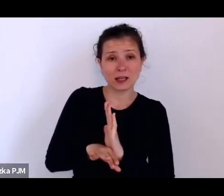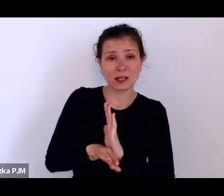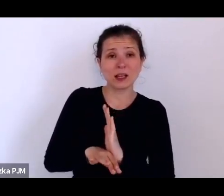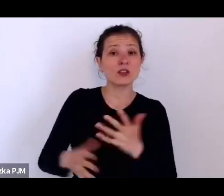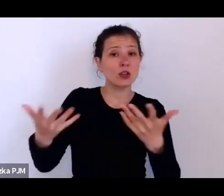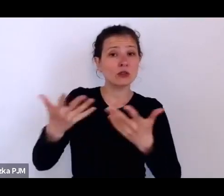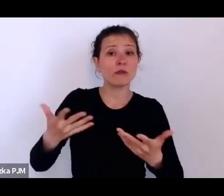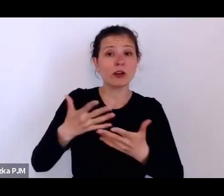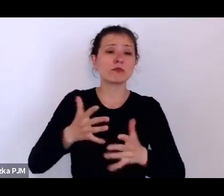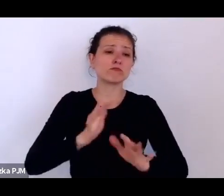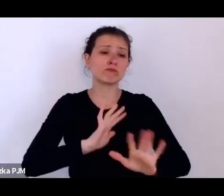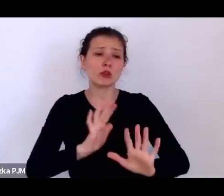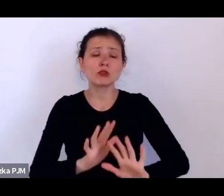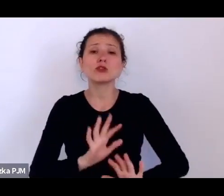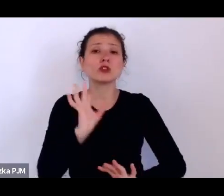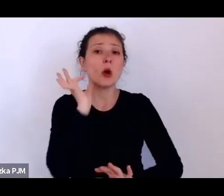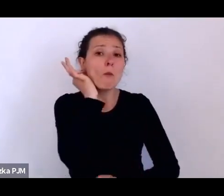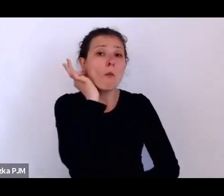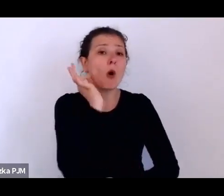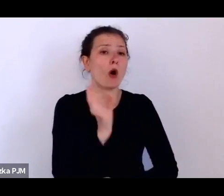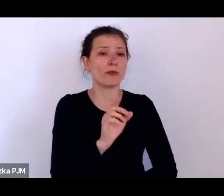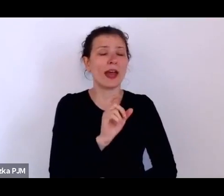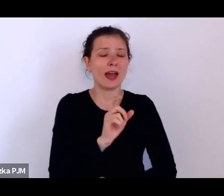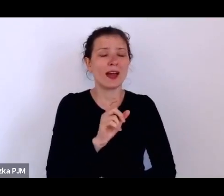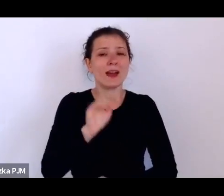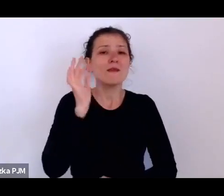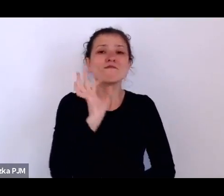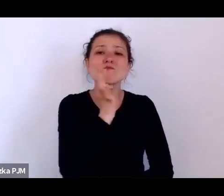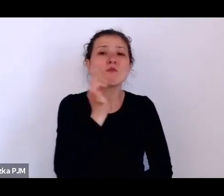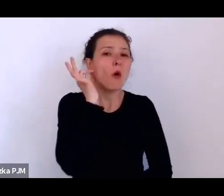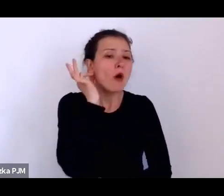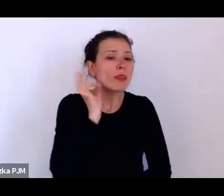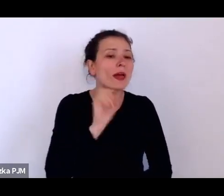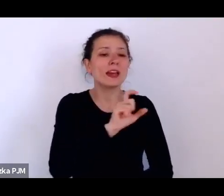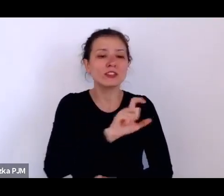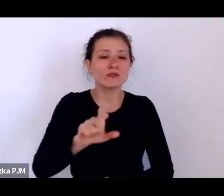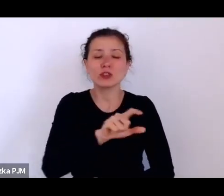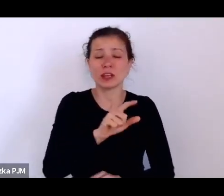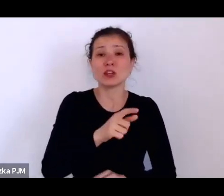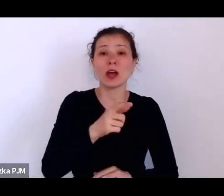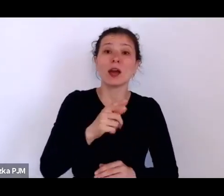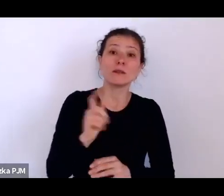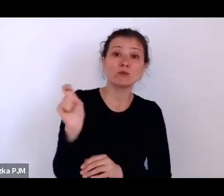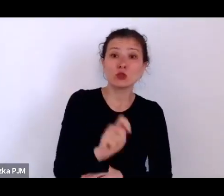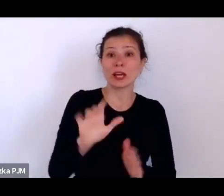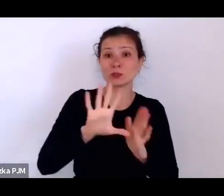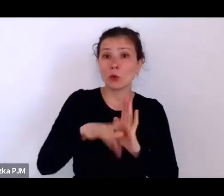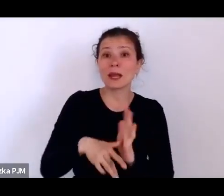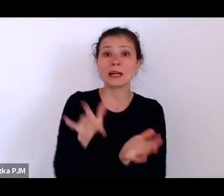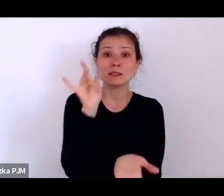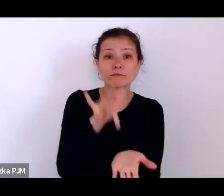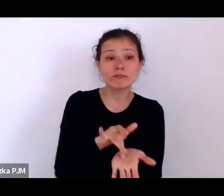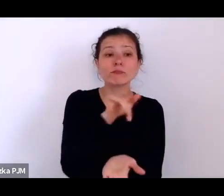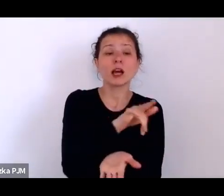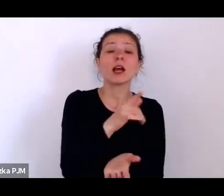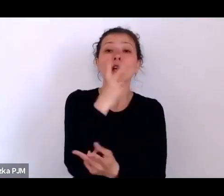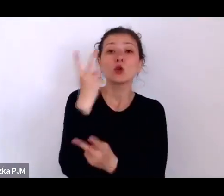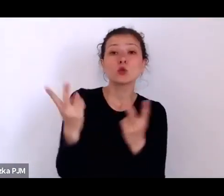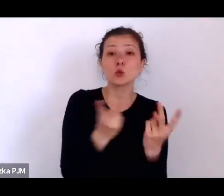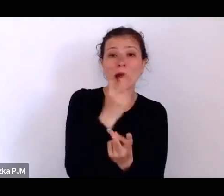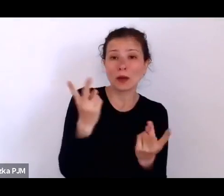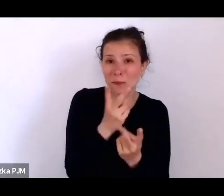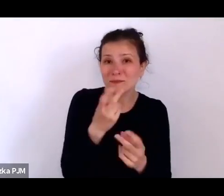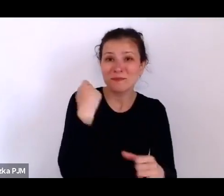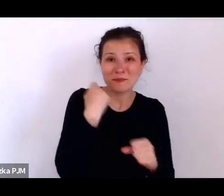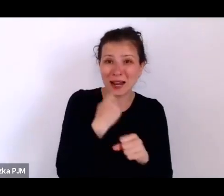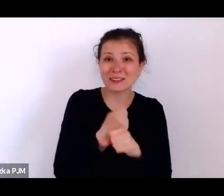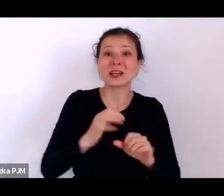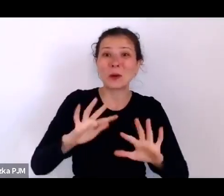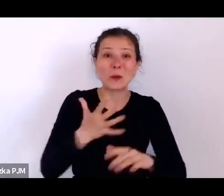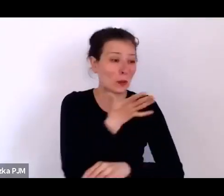przyjeżdżają do miasta szukać pracy jako służące, a mogą właśnie wpaść w sidła tych opiekunów